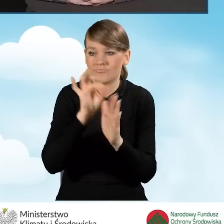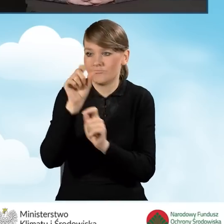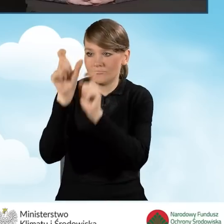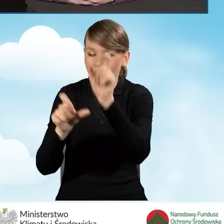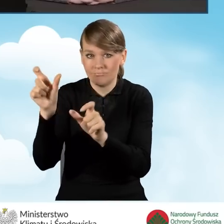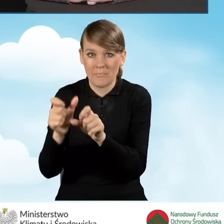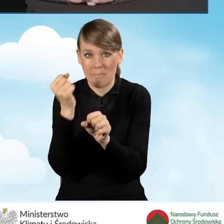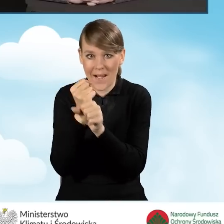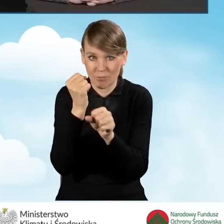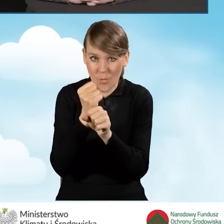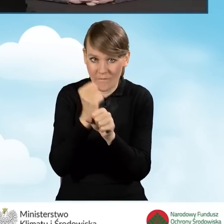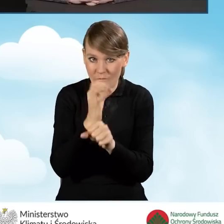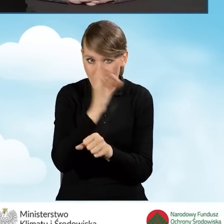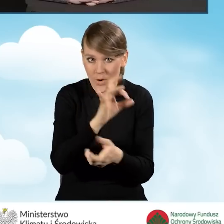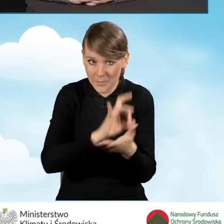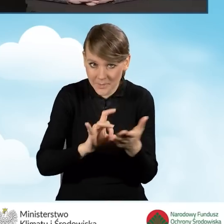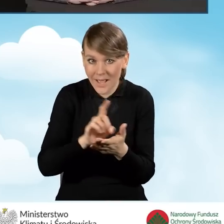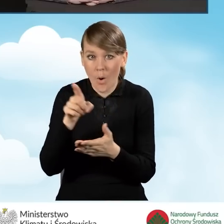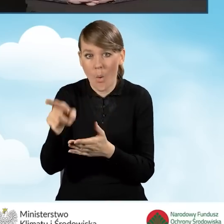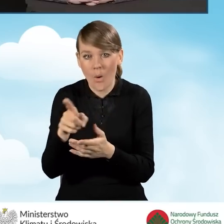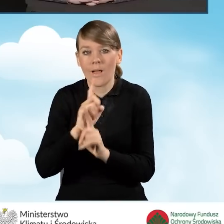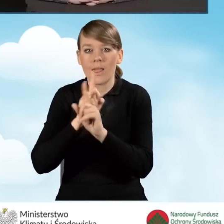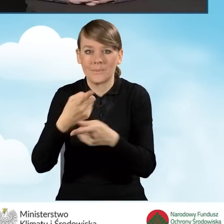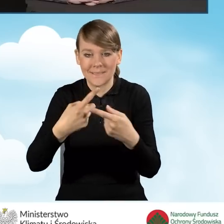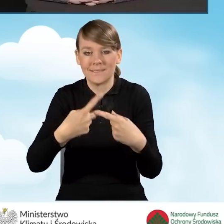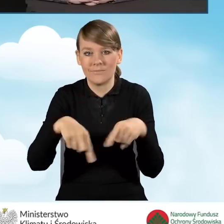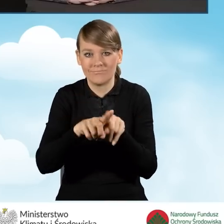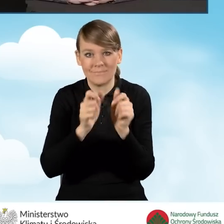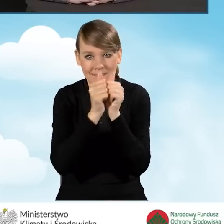w punkcie informacyjno-konsultacyjnym, to te zadania muszą być